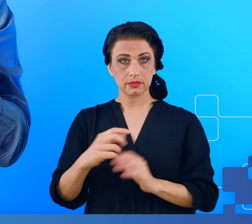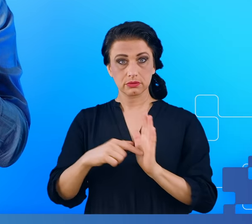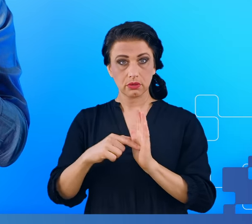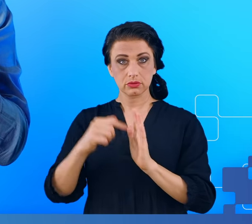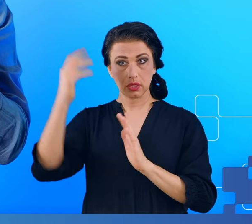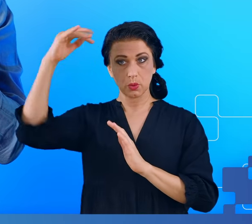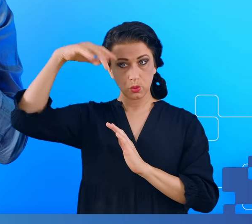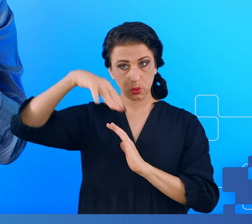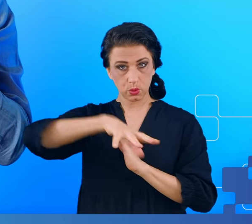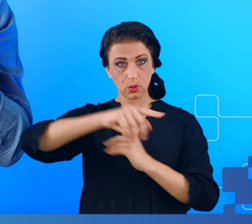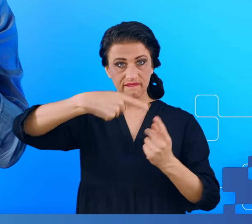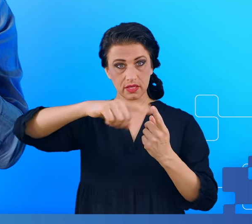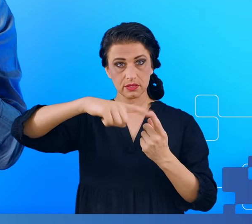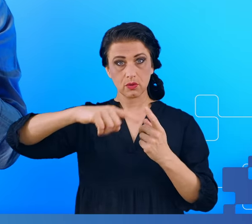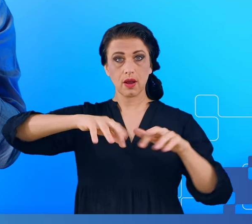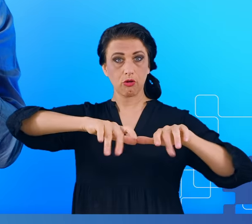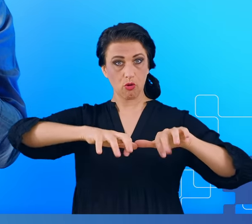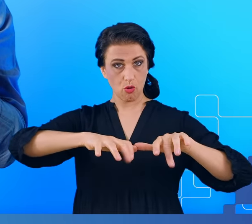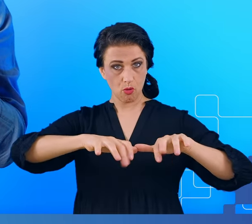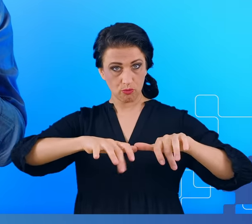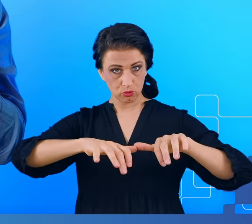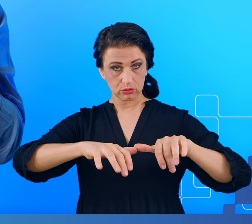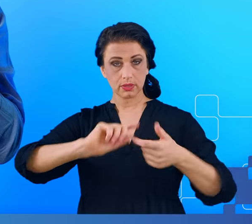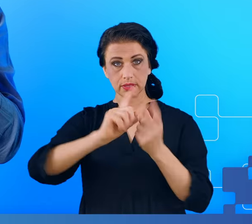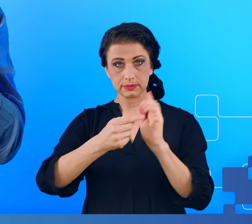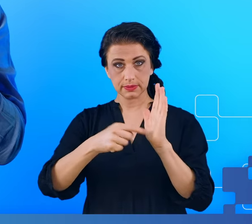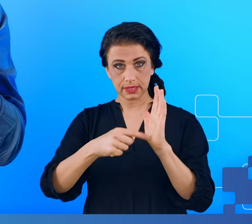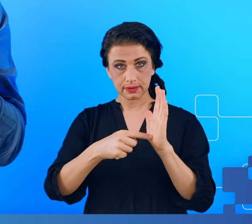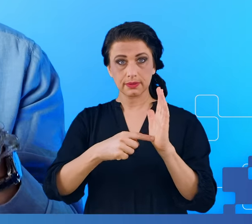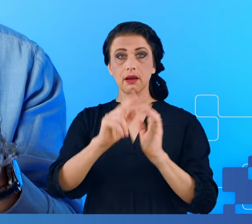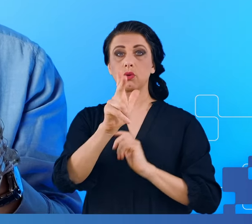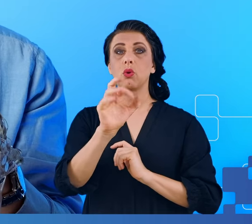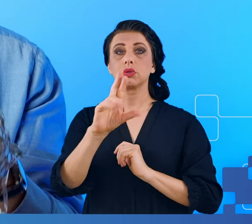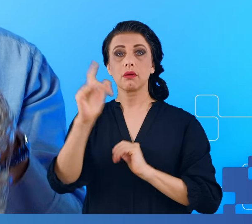i zmiany w aktywności elektrycznej kory mózgu, które zachodzą głęboko